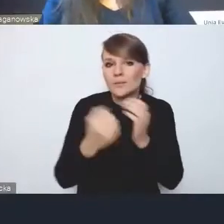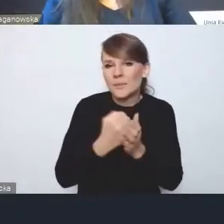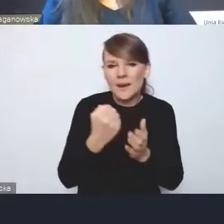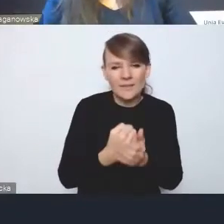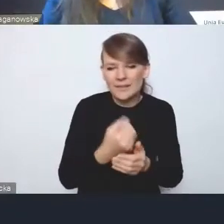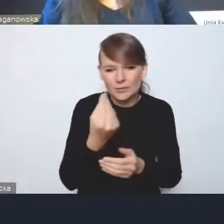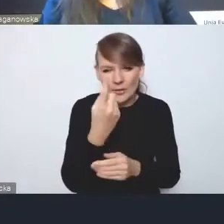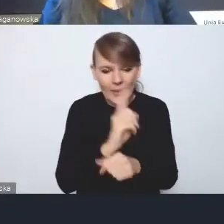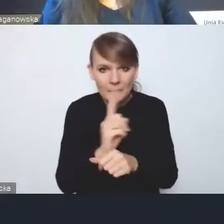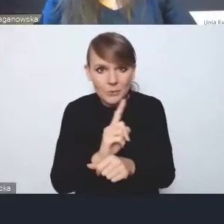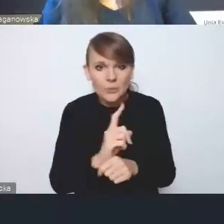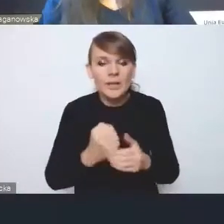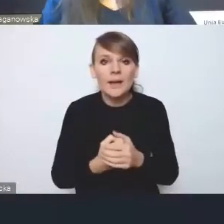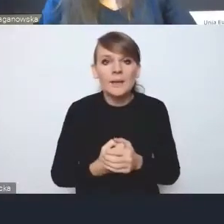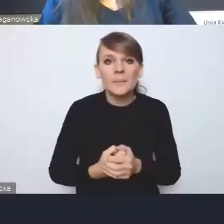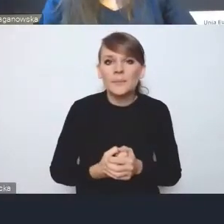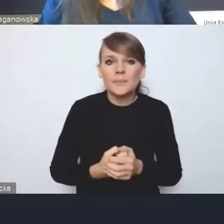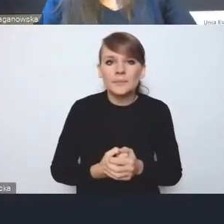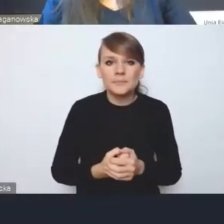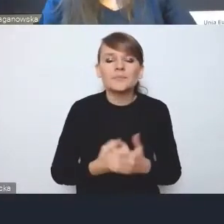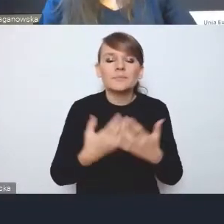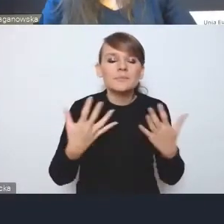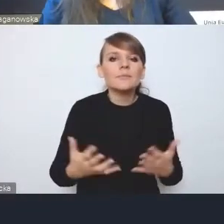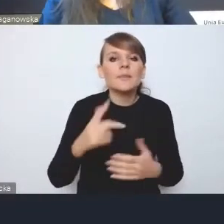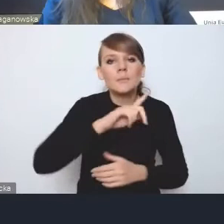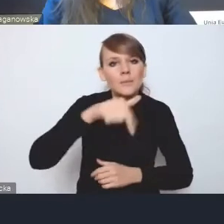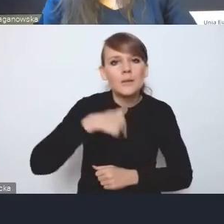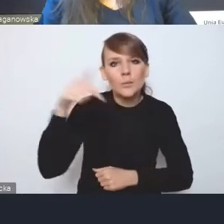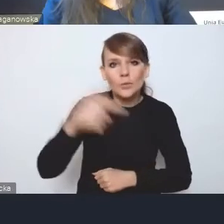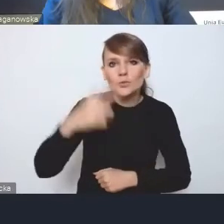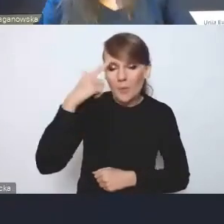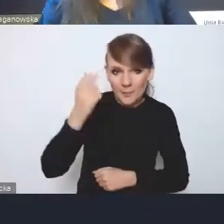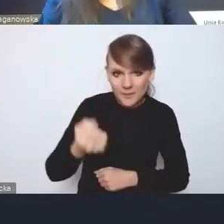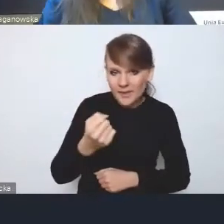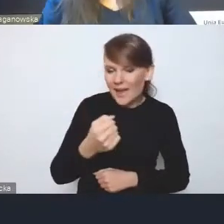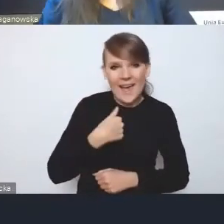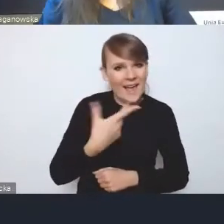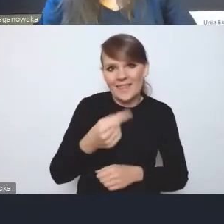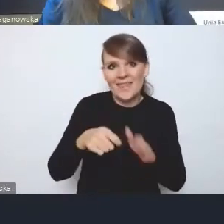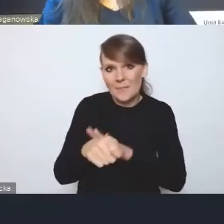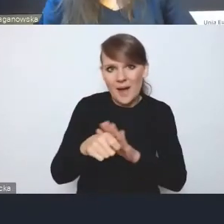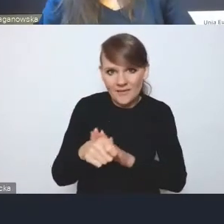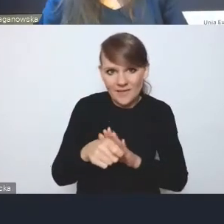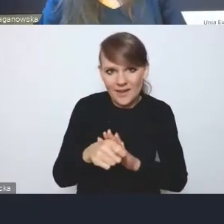to jest kwestia tego, że musimy pamiętać i oczywiście nie namawiam, żeby to rozrysowywać na poziomie dokumentu,